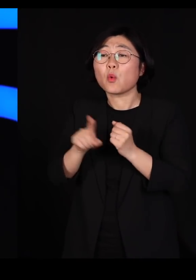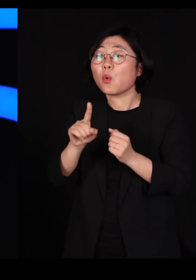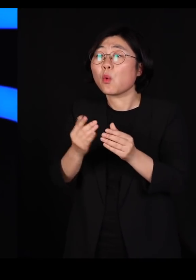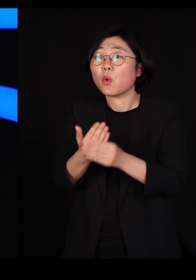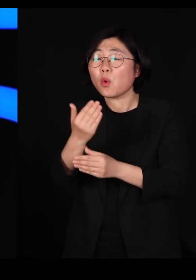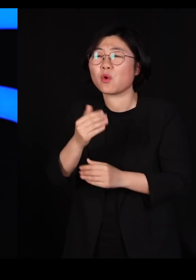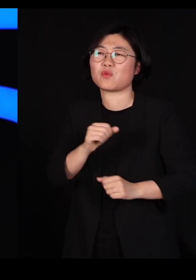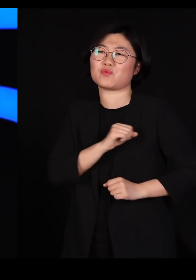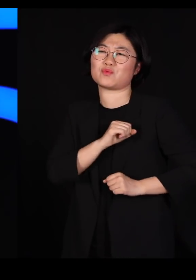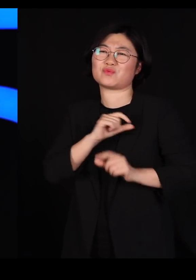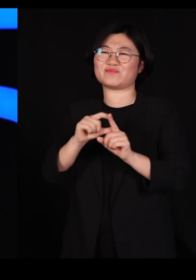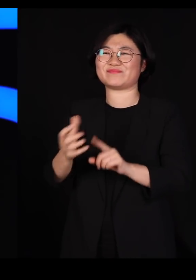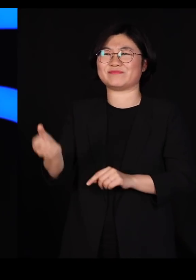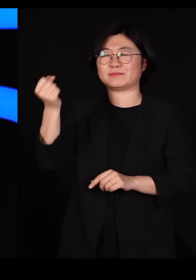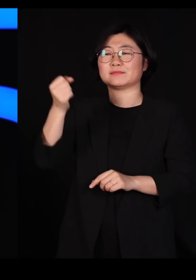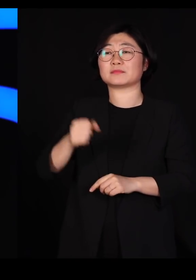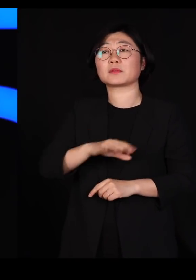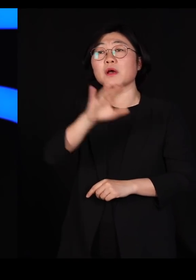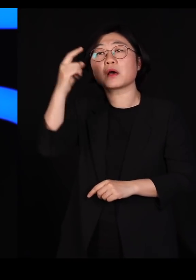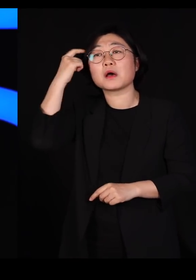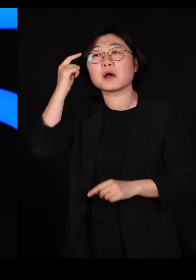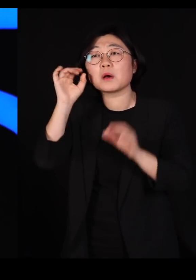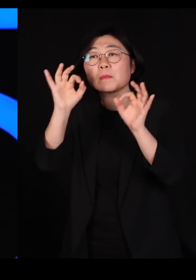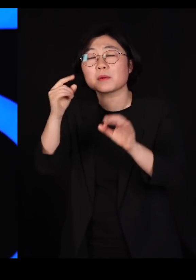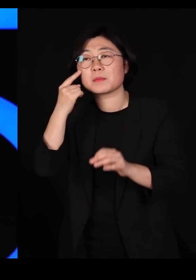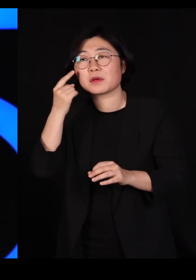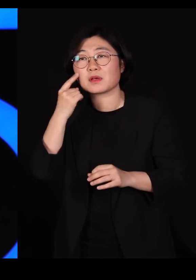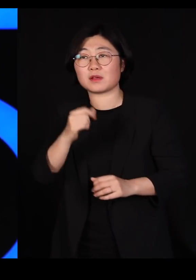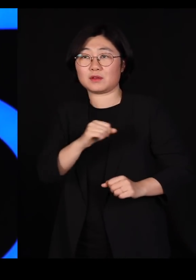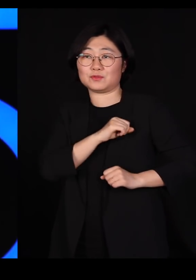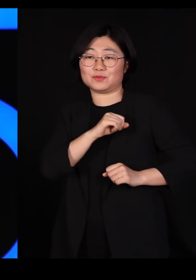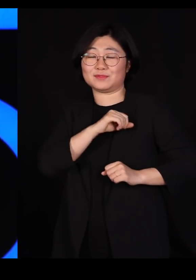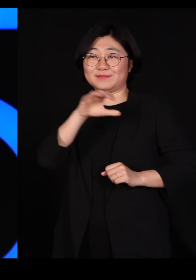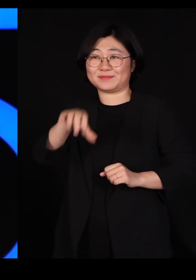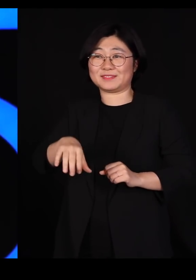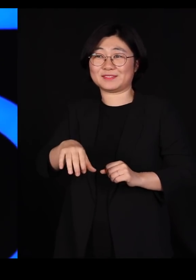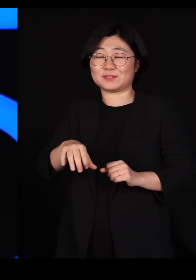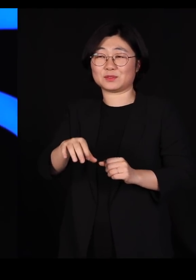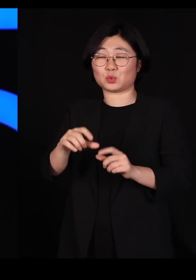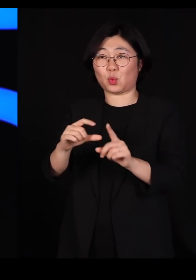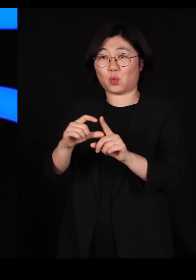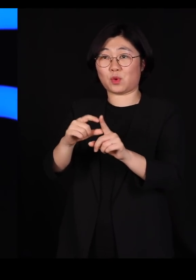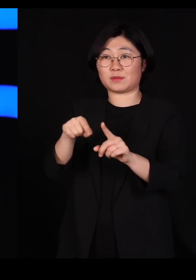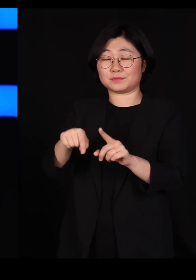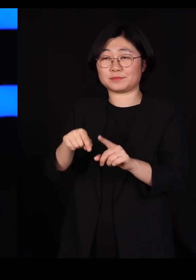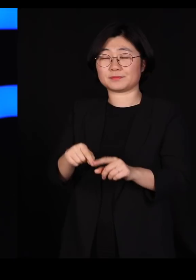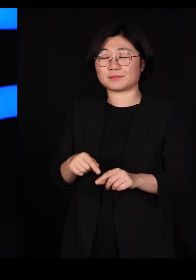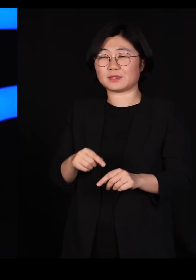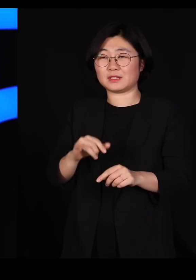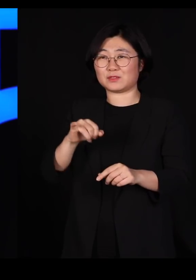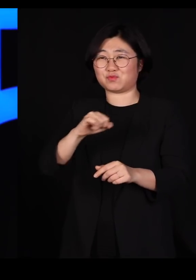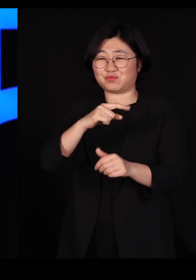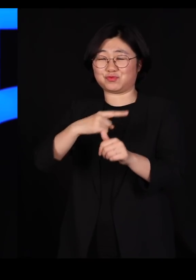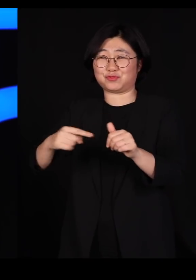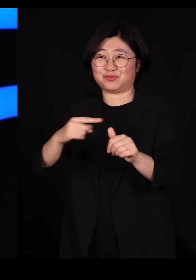한번 생각해보십시오 우리가 군대에서 쓰는 용어를 해충구제할 때도 쓰고요